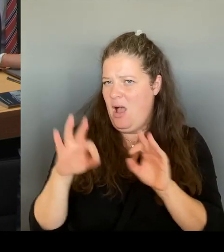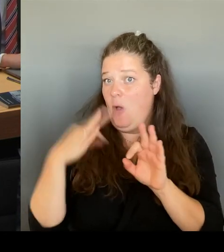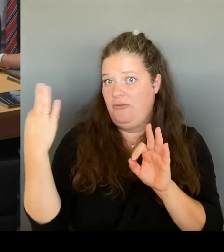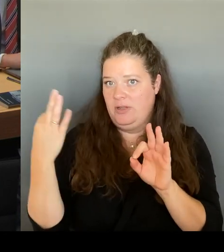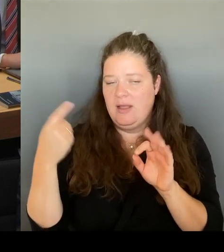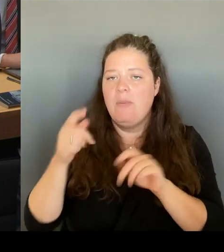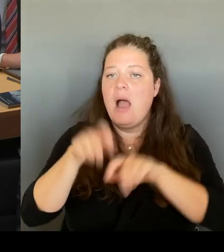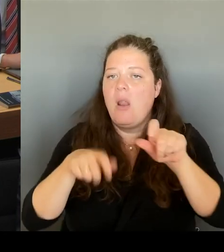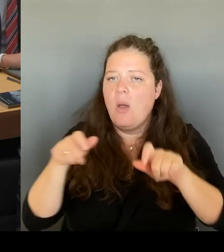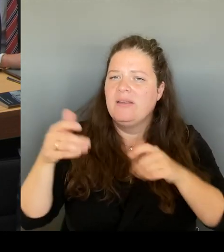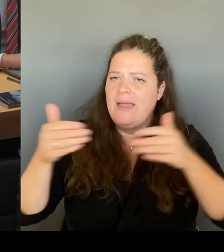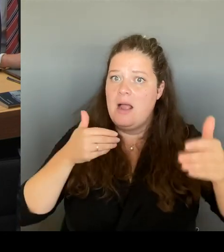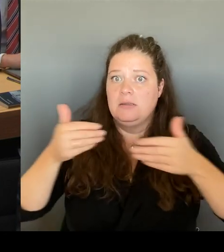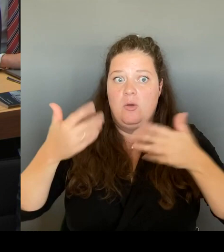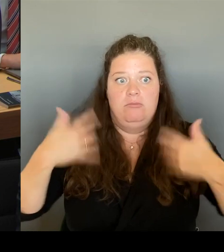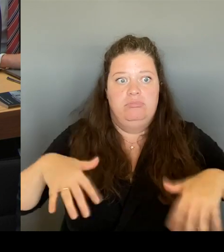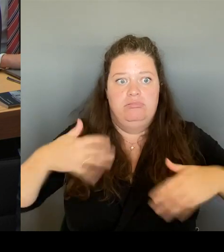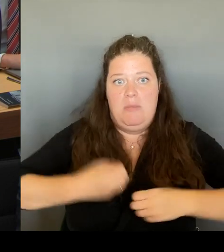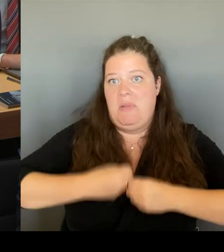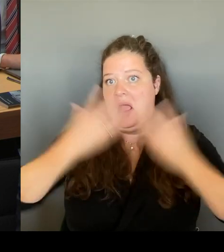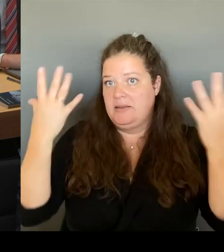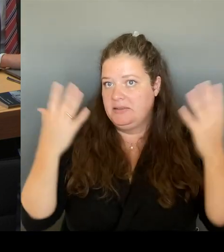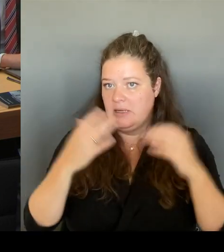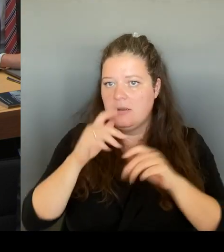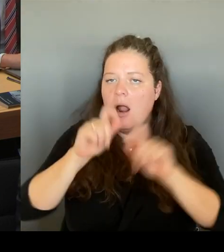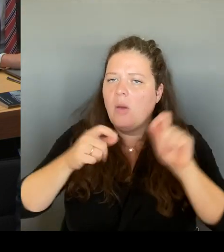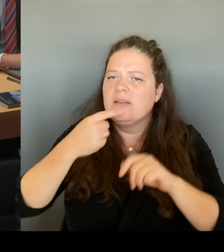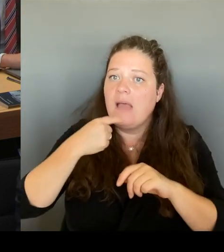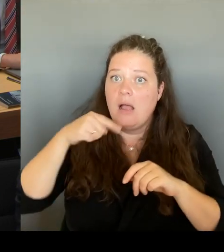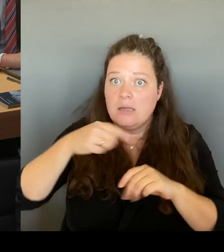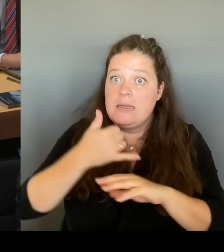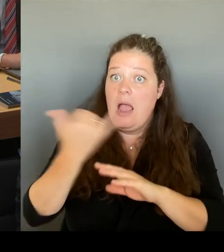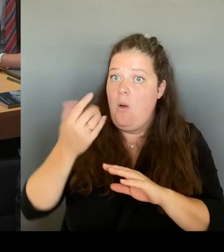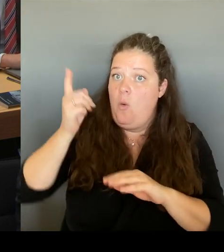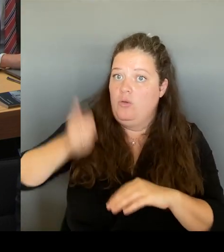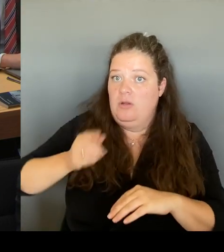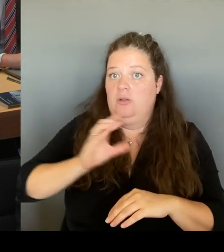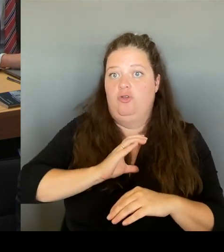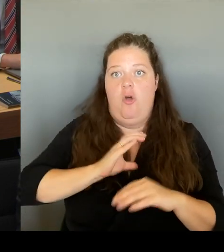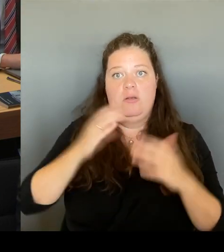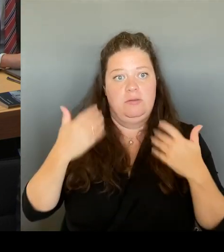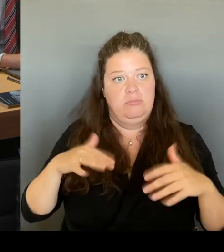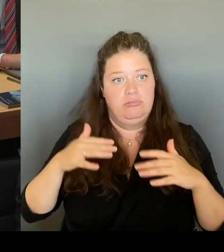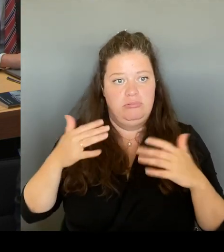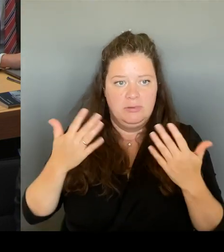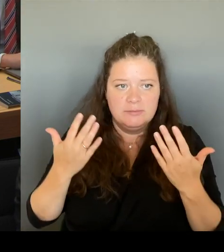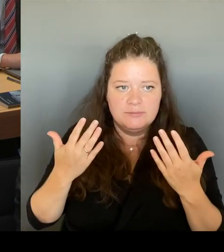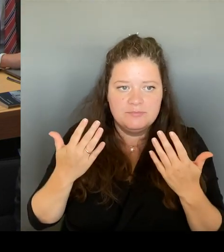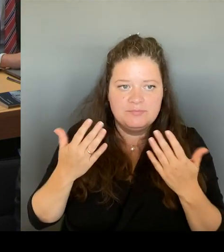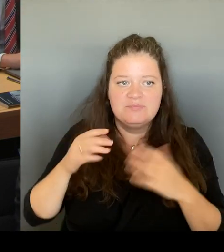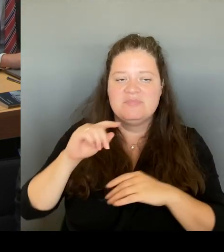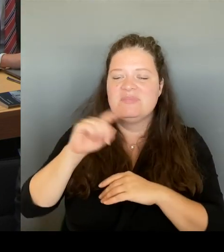Der Chef der ZLBVolker Heller brennt geradezu darauf, diesen Standort